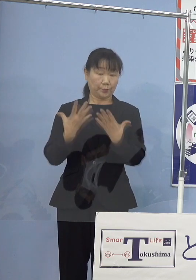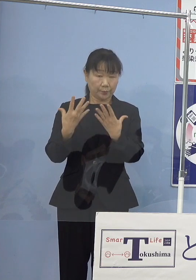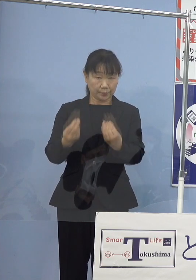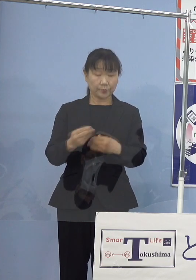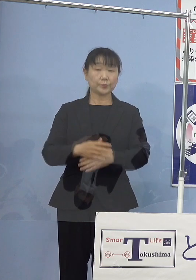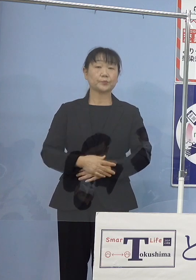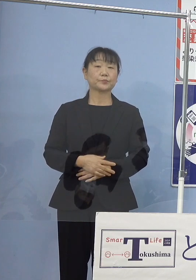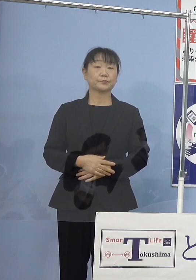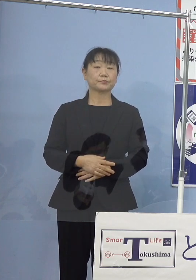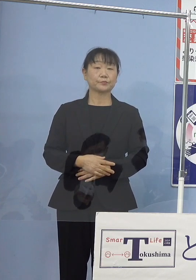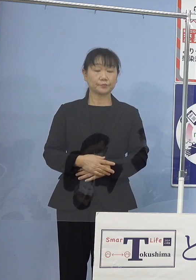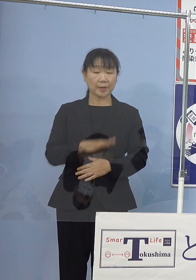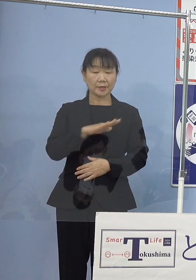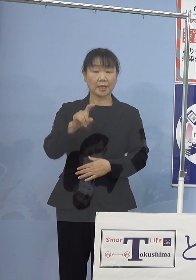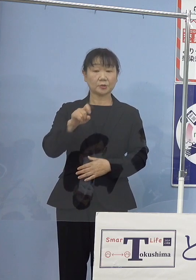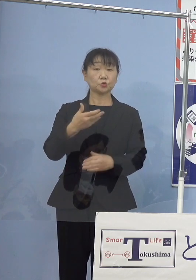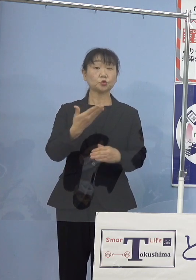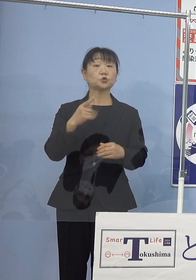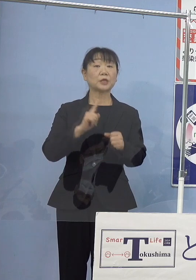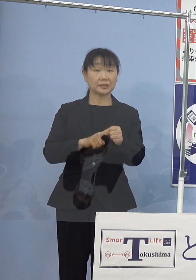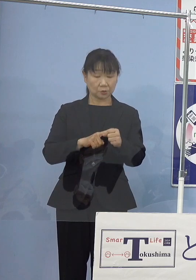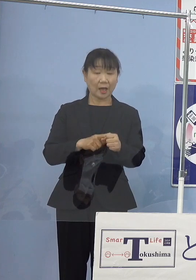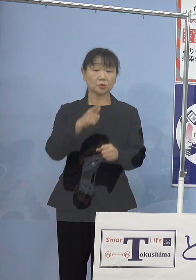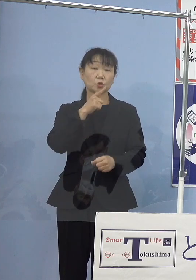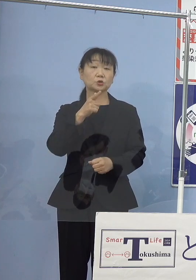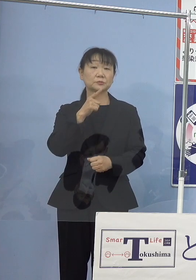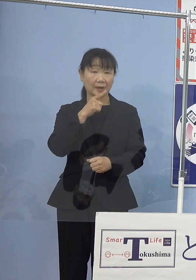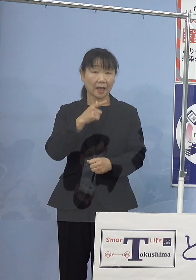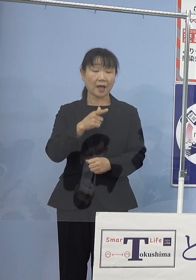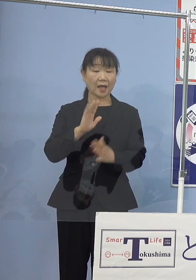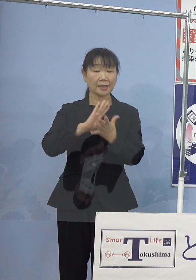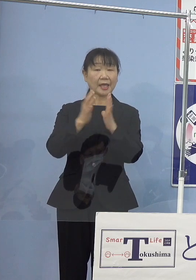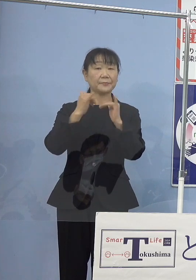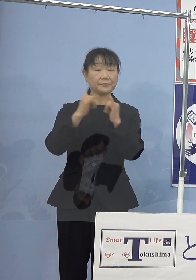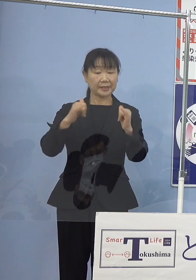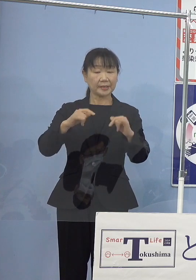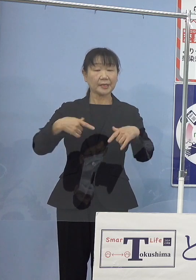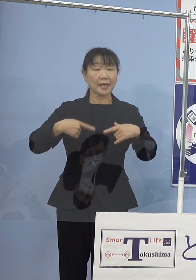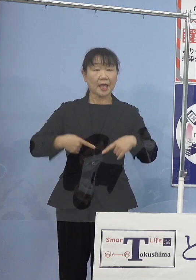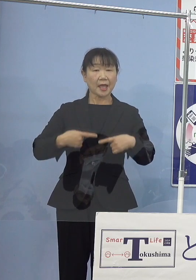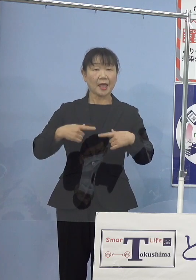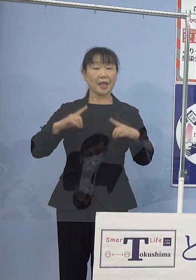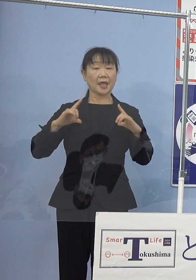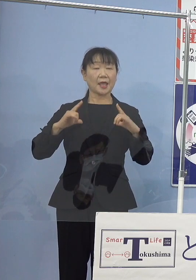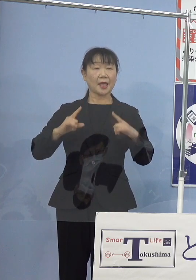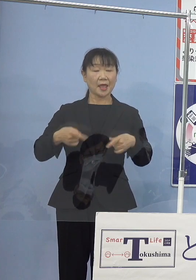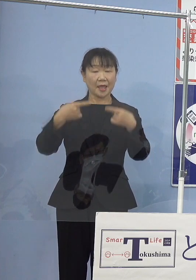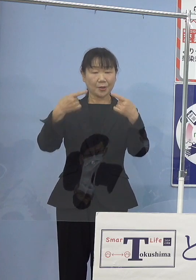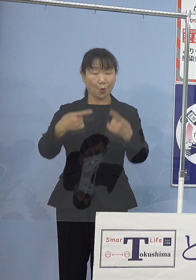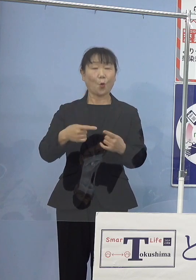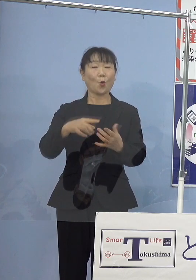そして平成19年には 徳島県民栄誉賞をご受賞されるなど